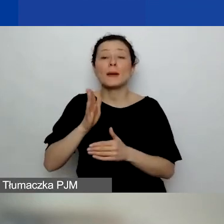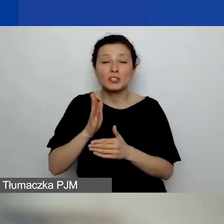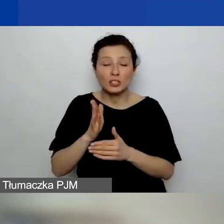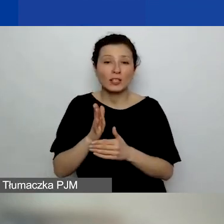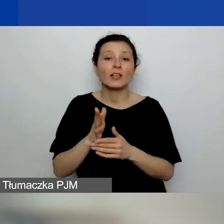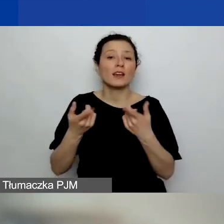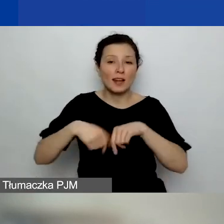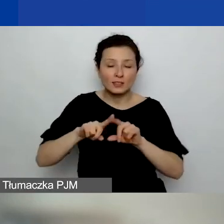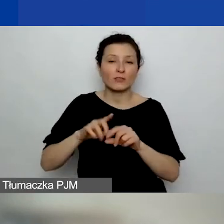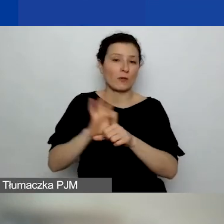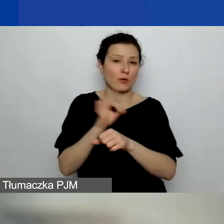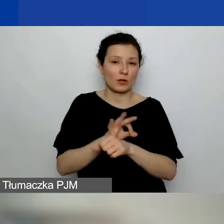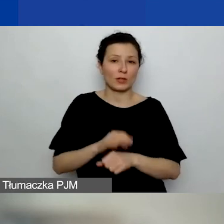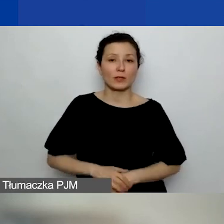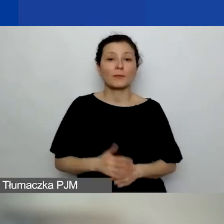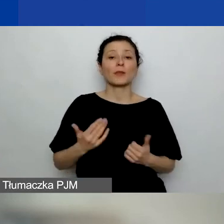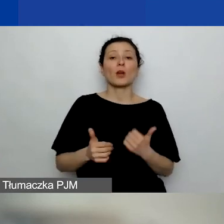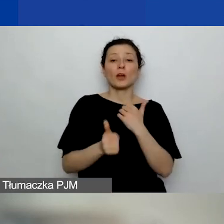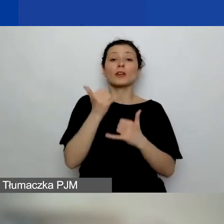Więc jeżeli mówimy o sprawach terytorialnych